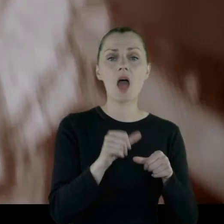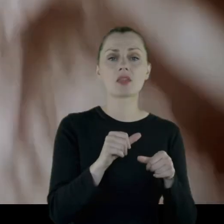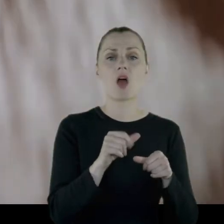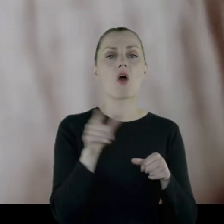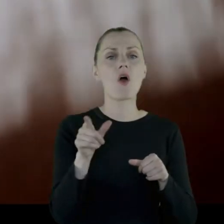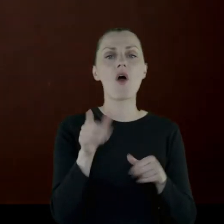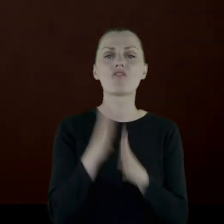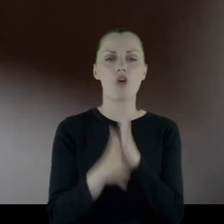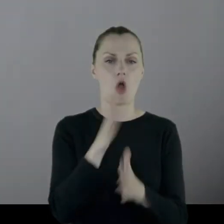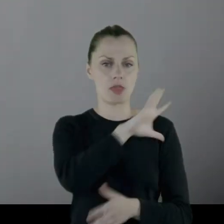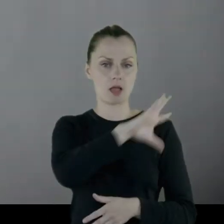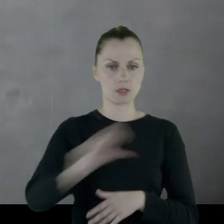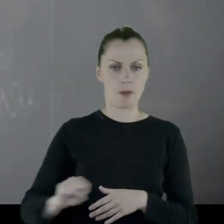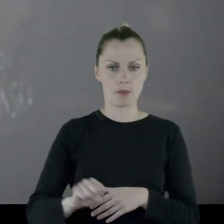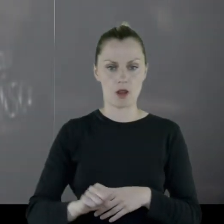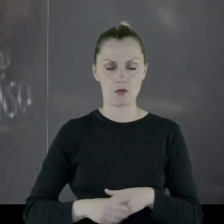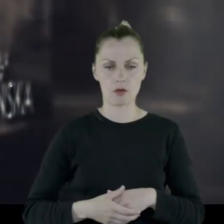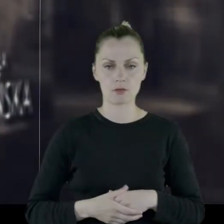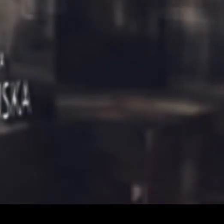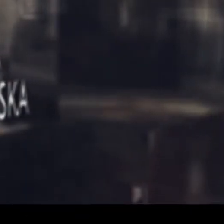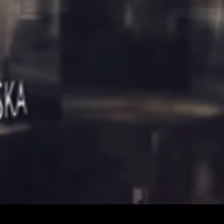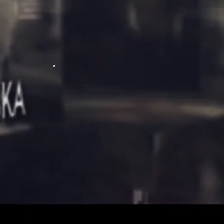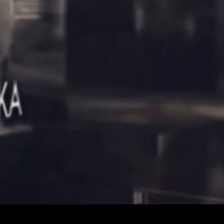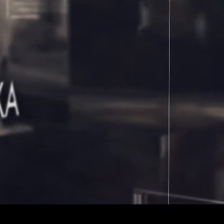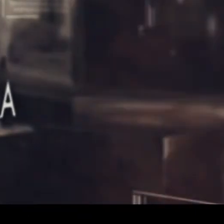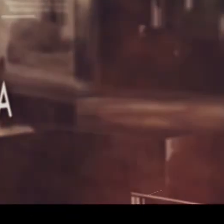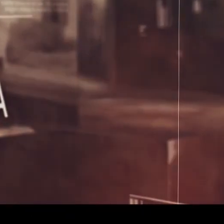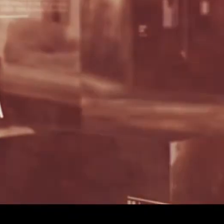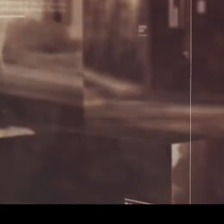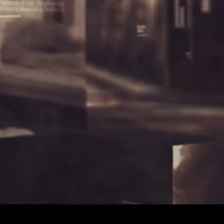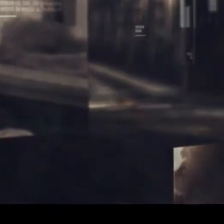[MUZYKA]